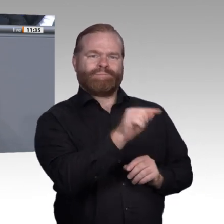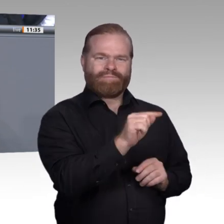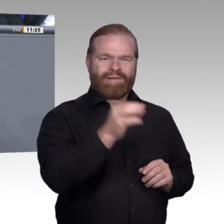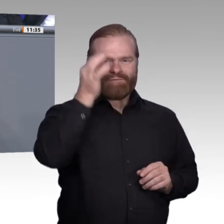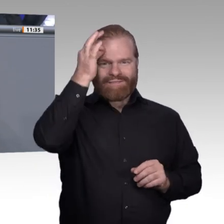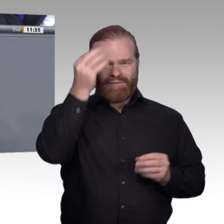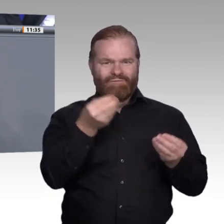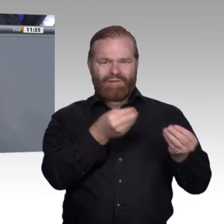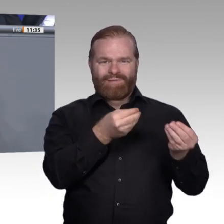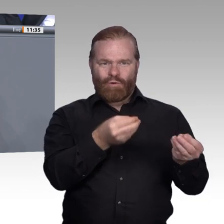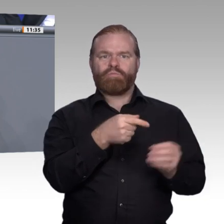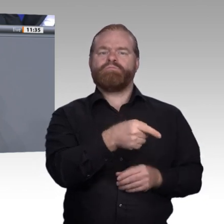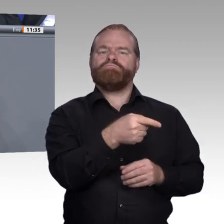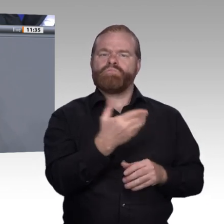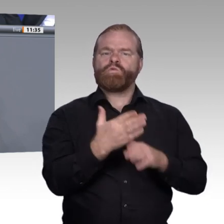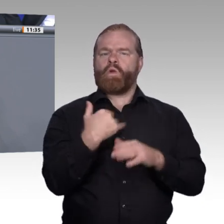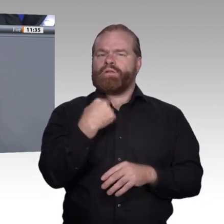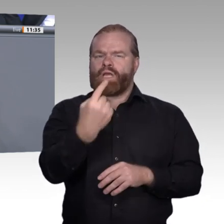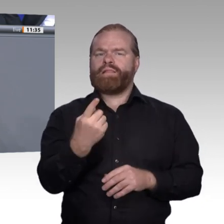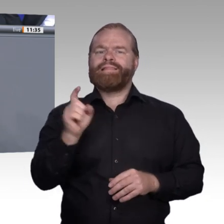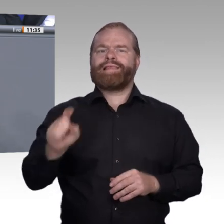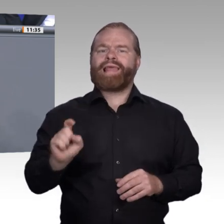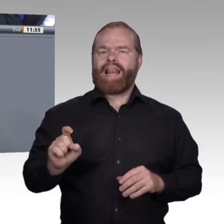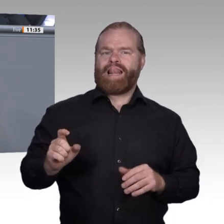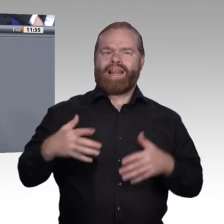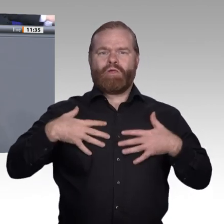darin, dass man sehr viel stärker auf die Vielfalt und auf die Chancen beruflicher